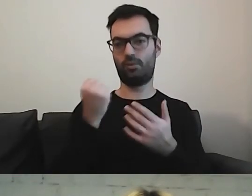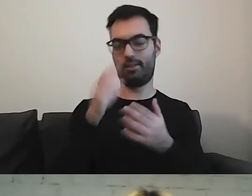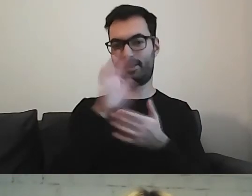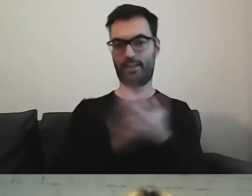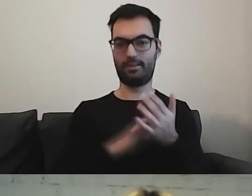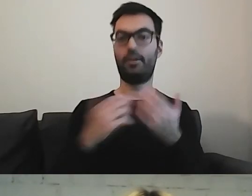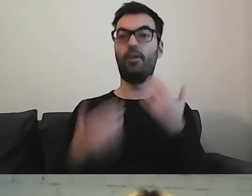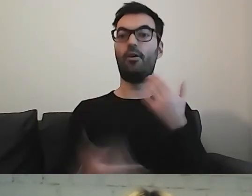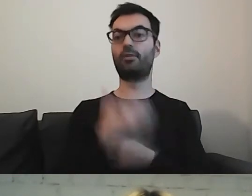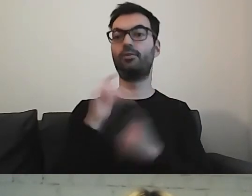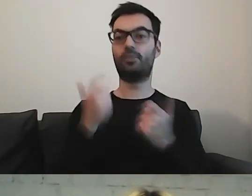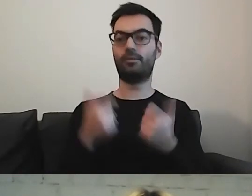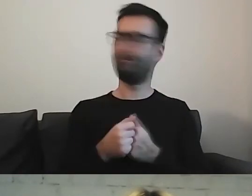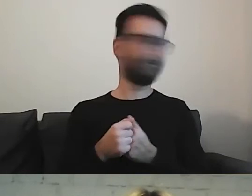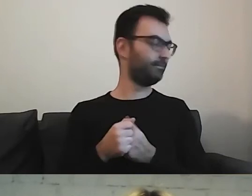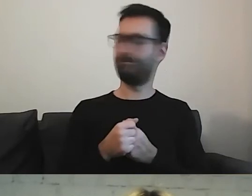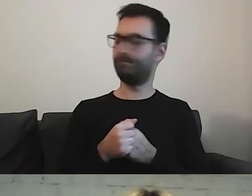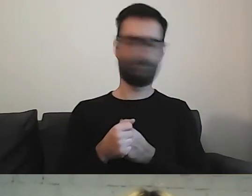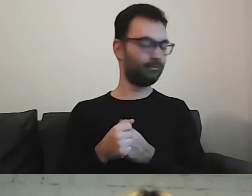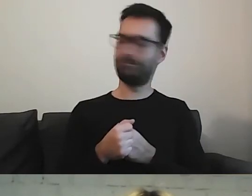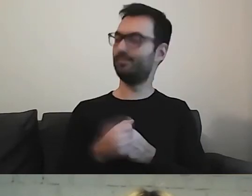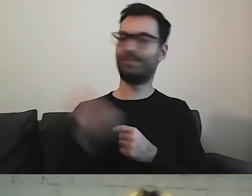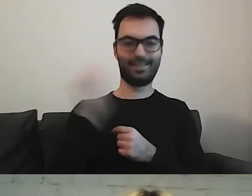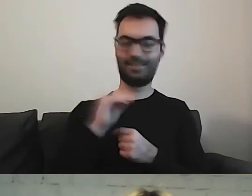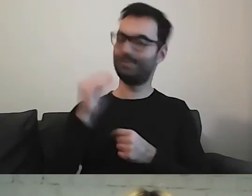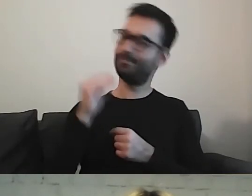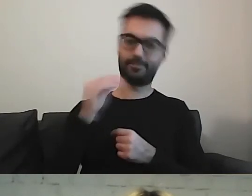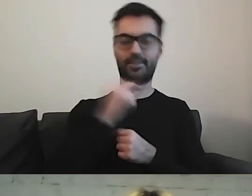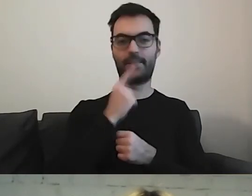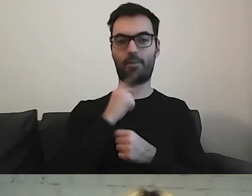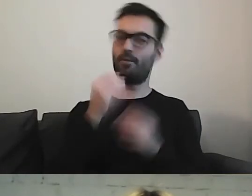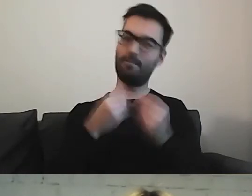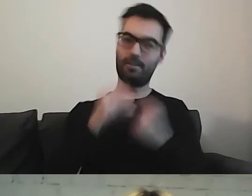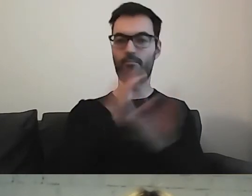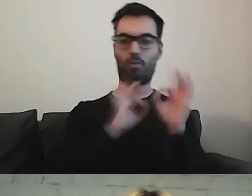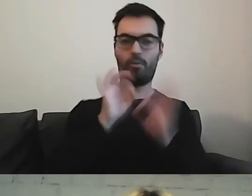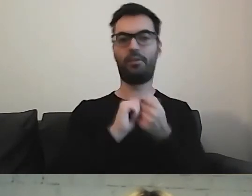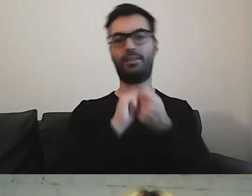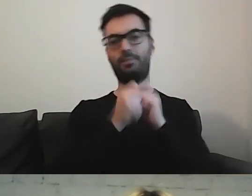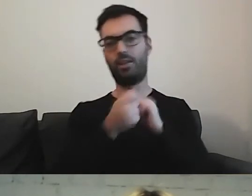to często okazuje się, że coś warto poprawić. Albo zmienić kolejność.